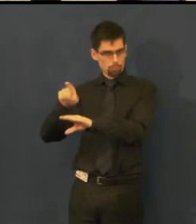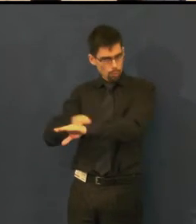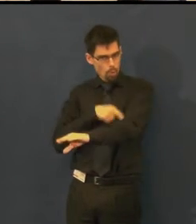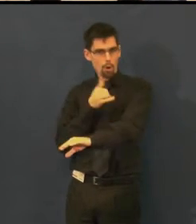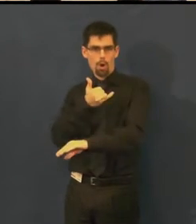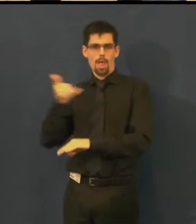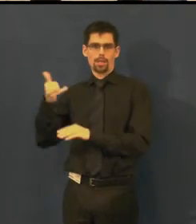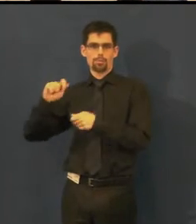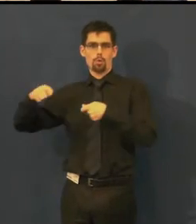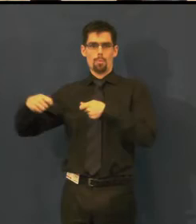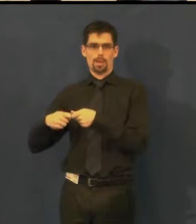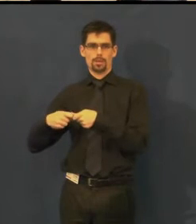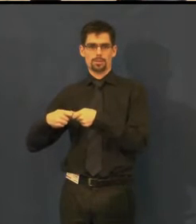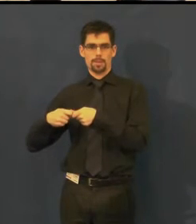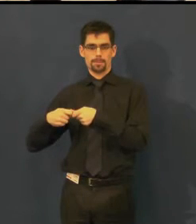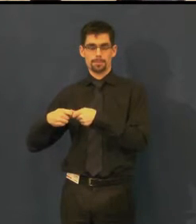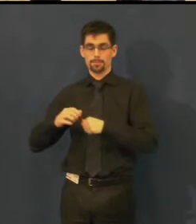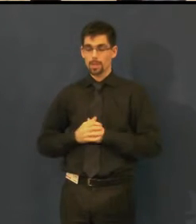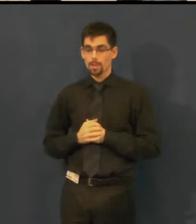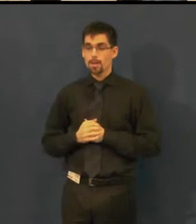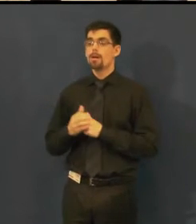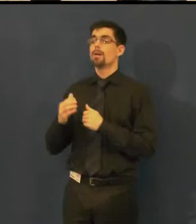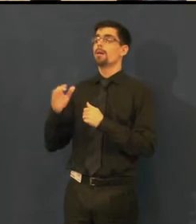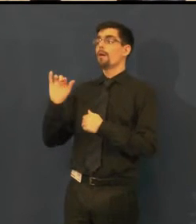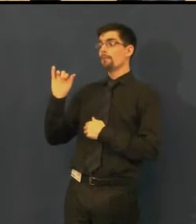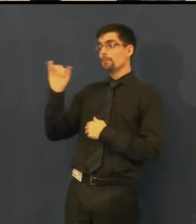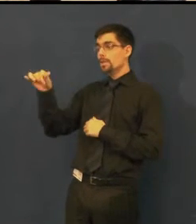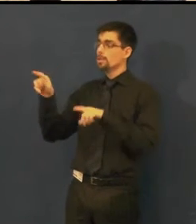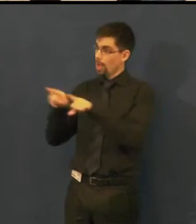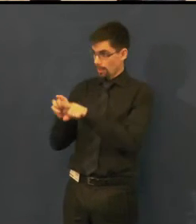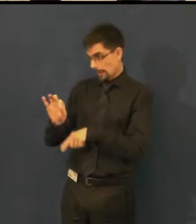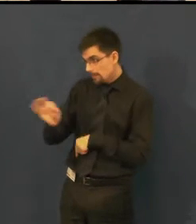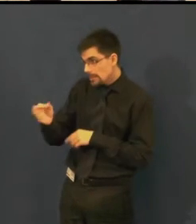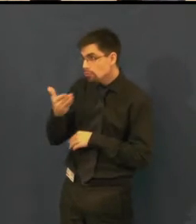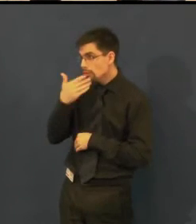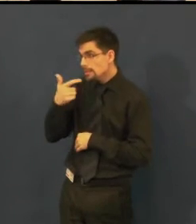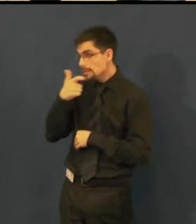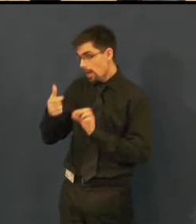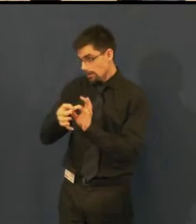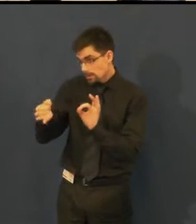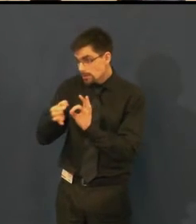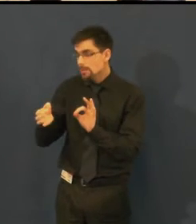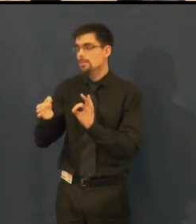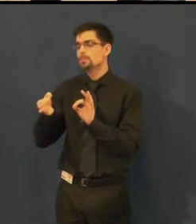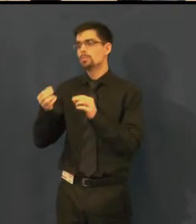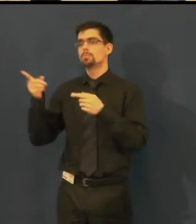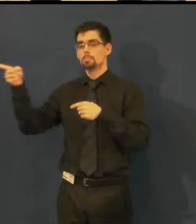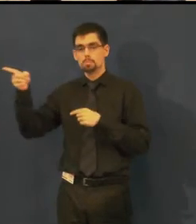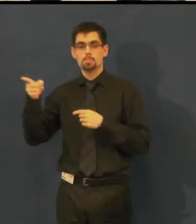Byla to pro ně novinka, byli jsme jejich první spolupracovník na téhle bázi